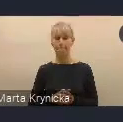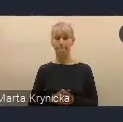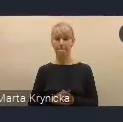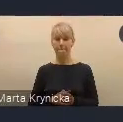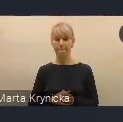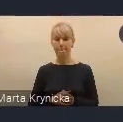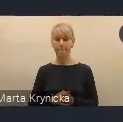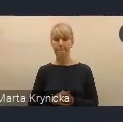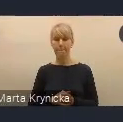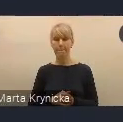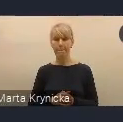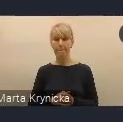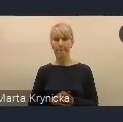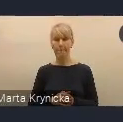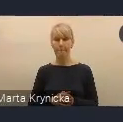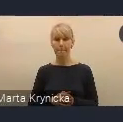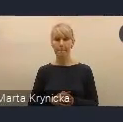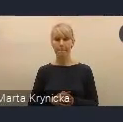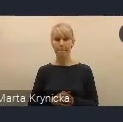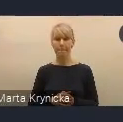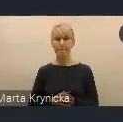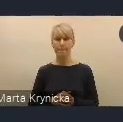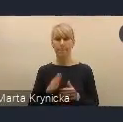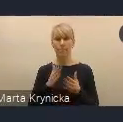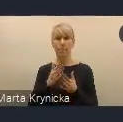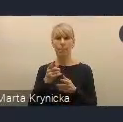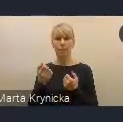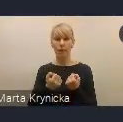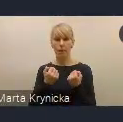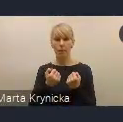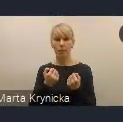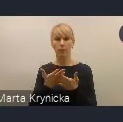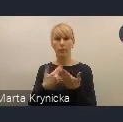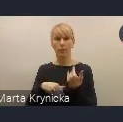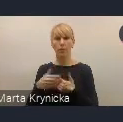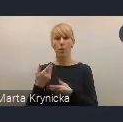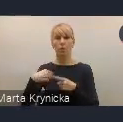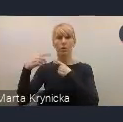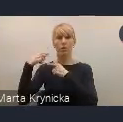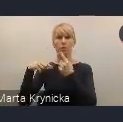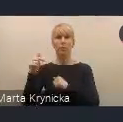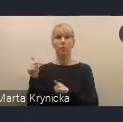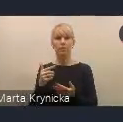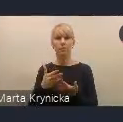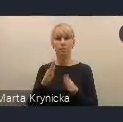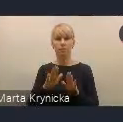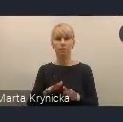ponieważ naszą intencją Polski jako to dziedzictwo, które ma pozostać po Światowym Forum Miejskim,